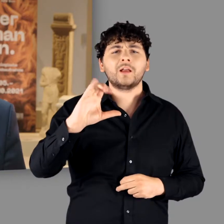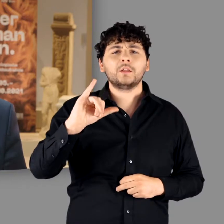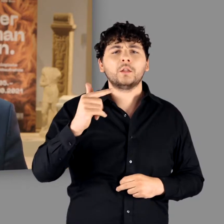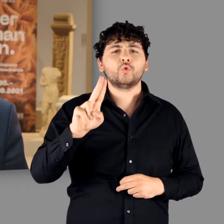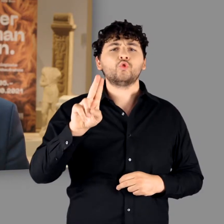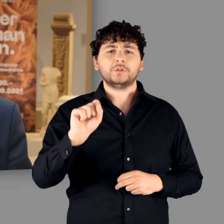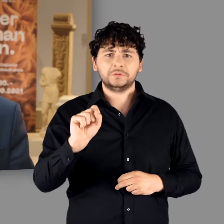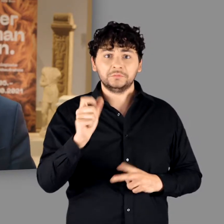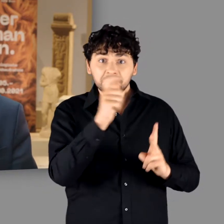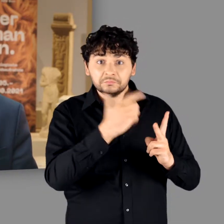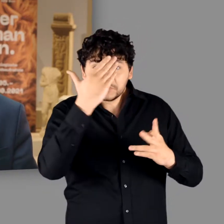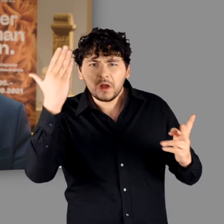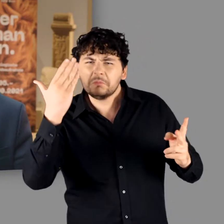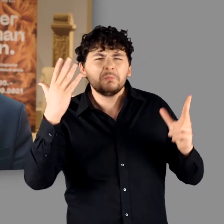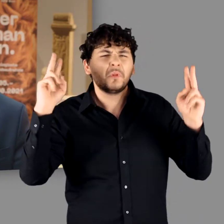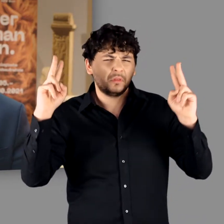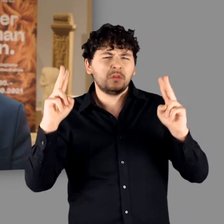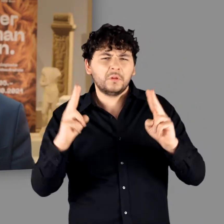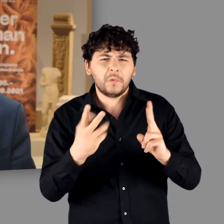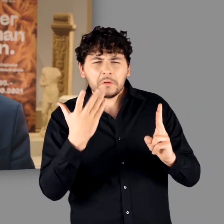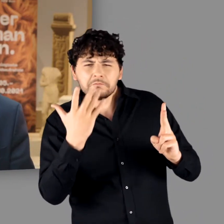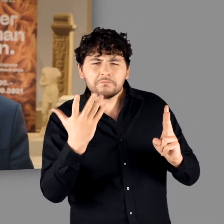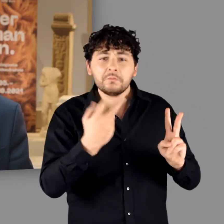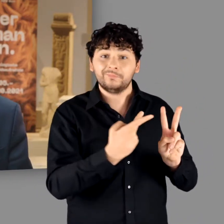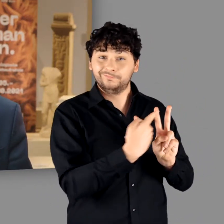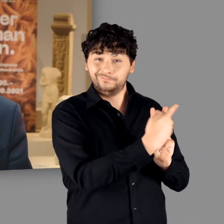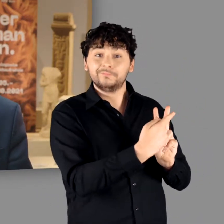der Name des zweiten, Tacitus, ist heute nur noch wenigen geläufig.